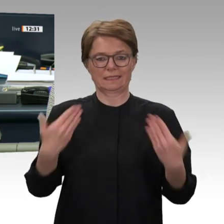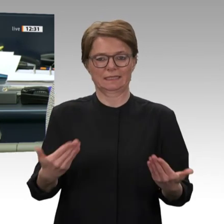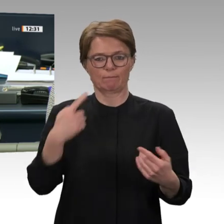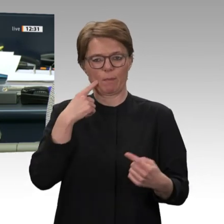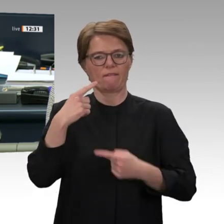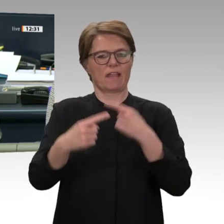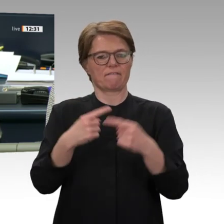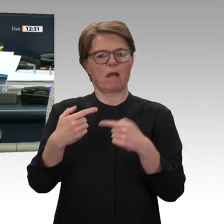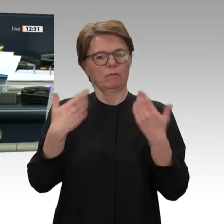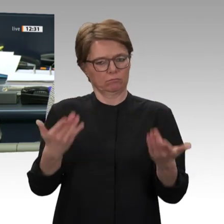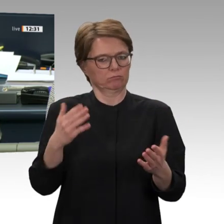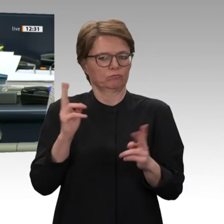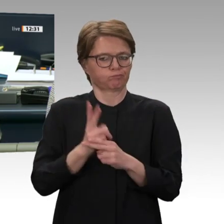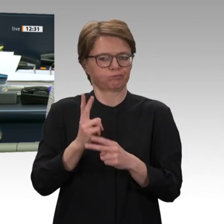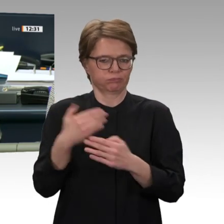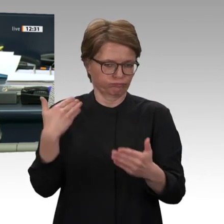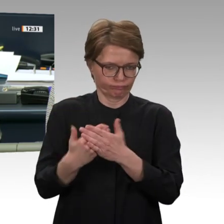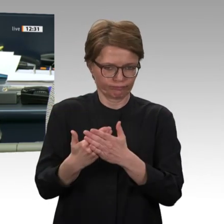SPD auf Drucksache 19/17118